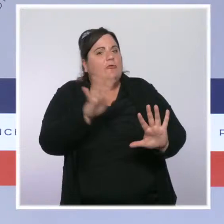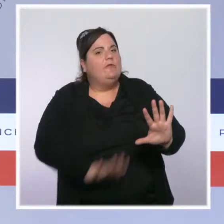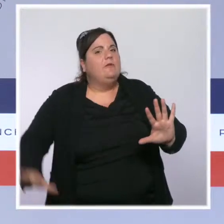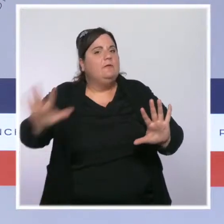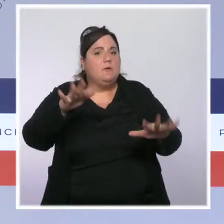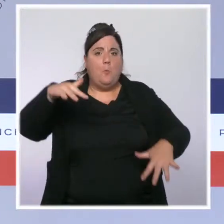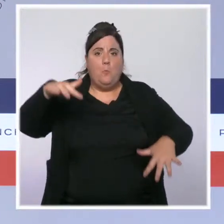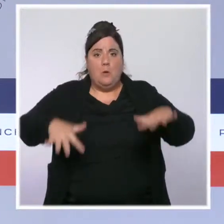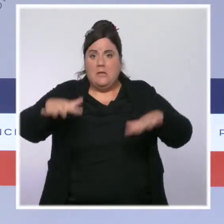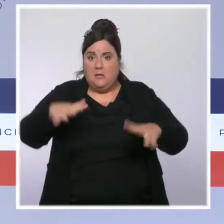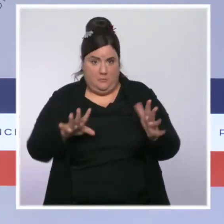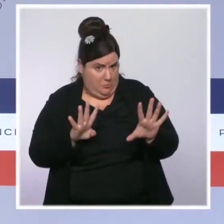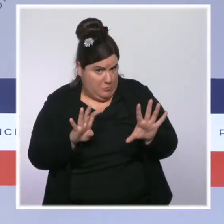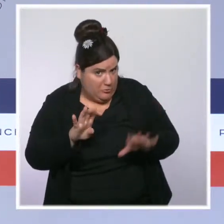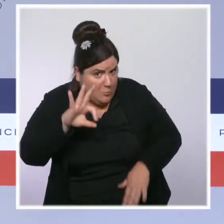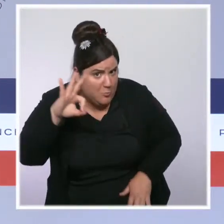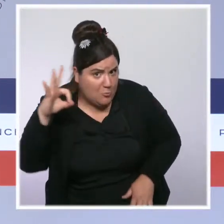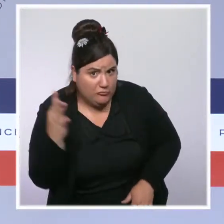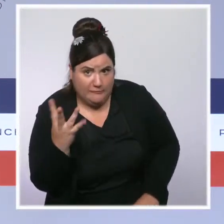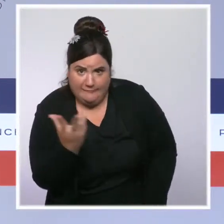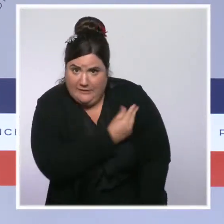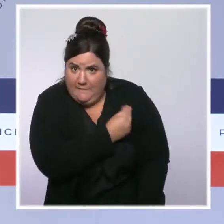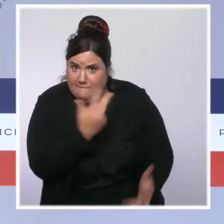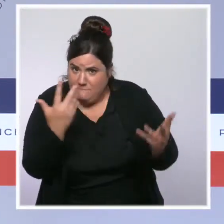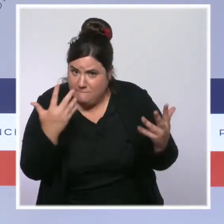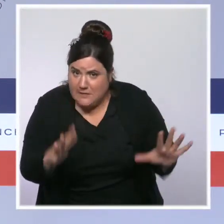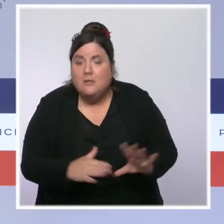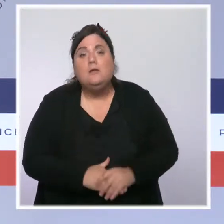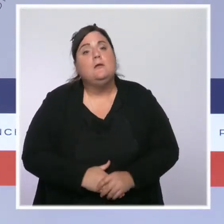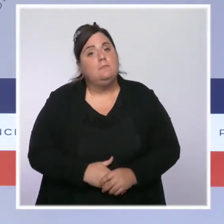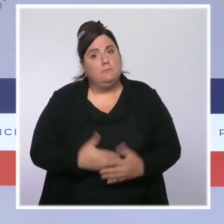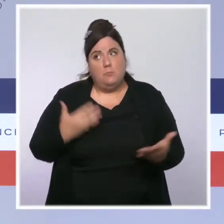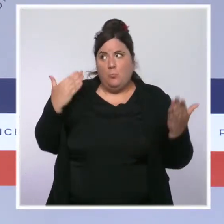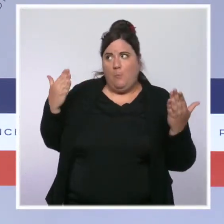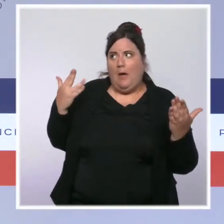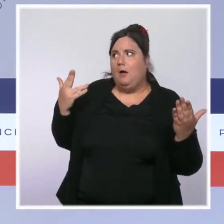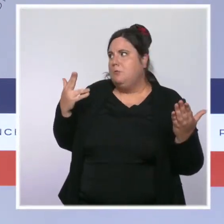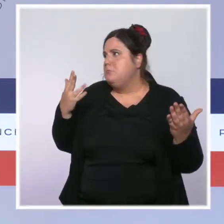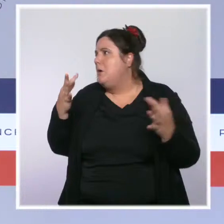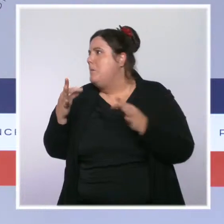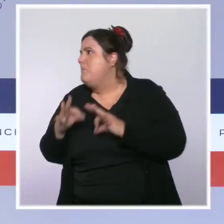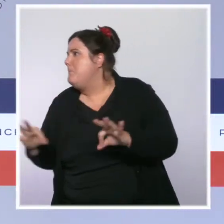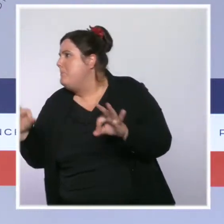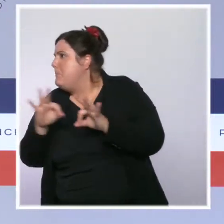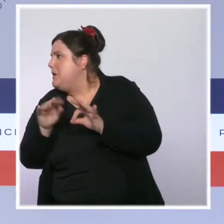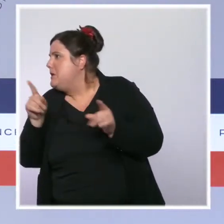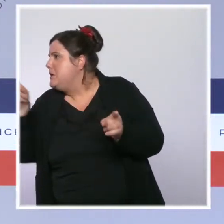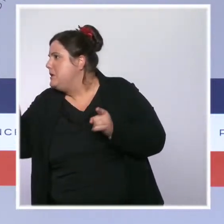dans le peloton de tête si on veut être exact, des pays comparables. On revient de loin sur ce sujet-là,